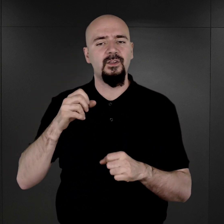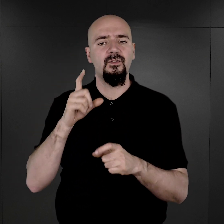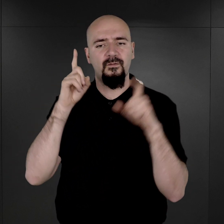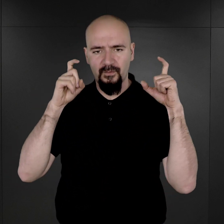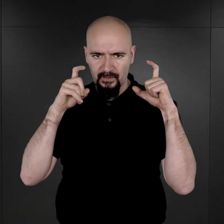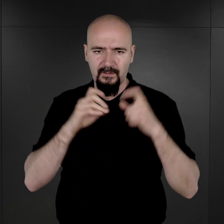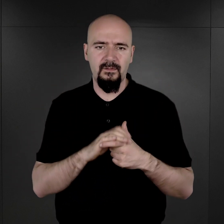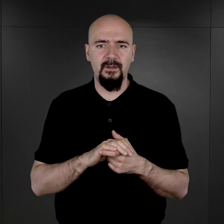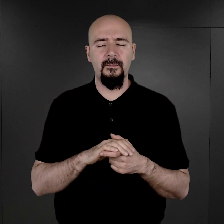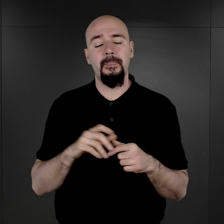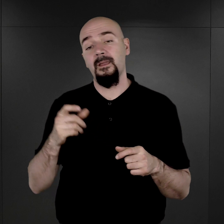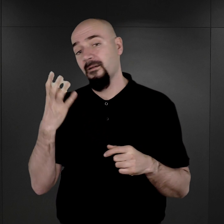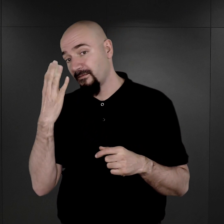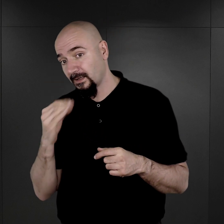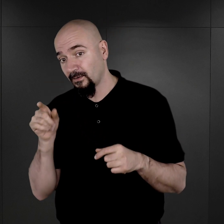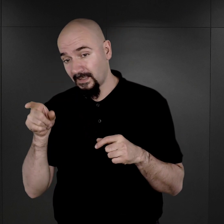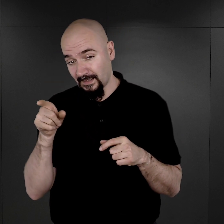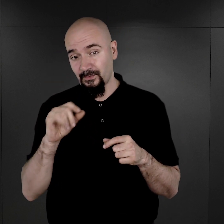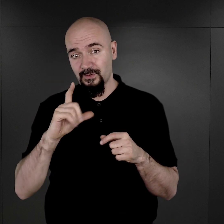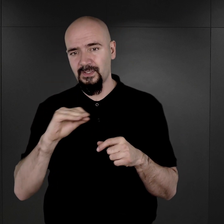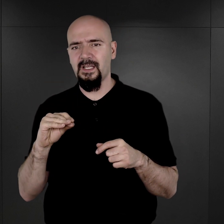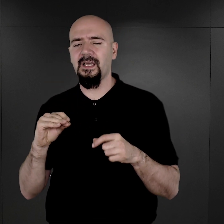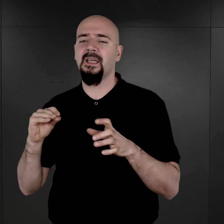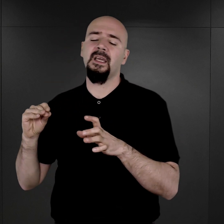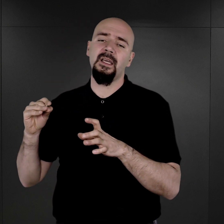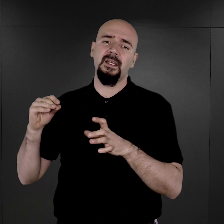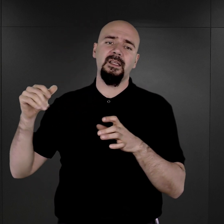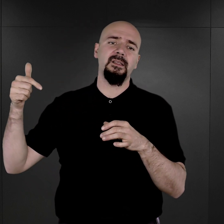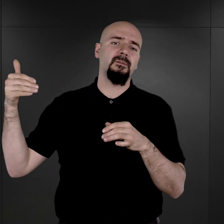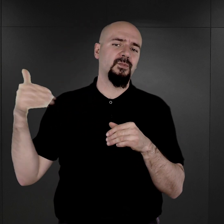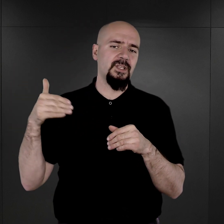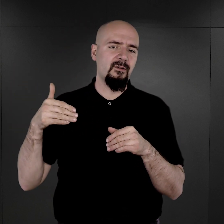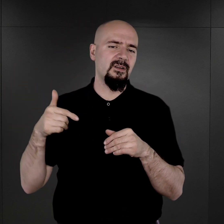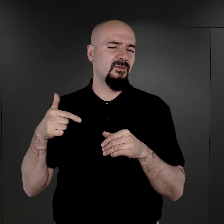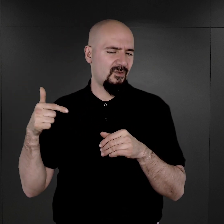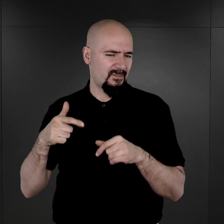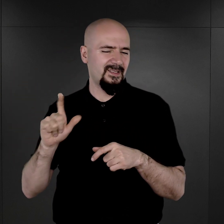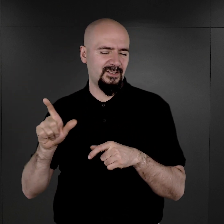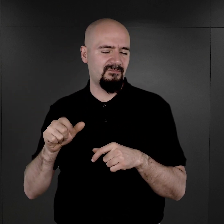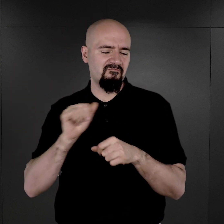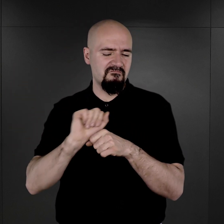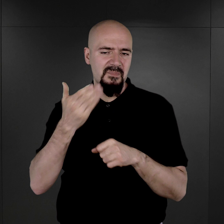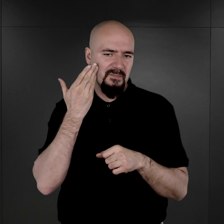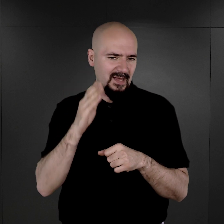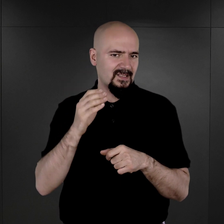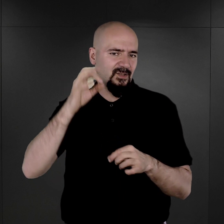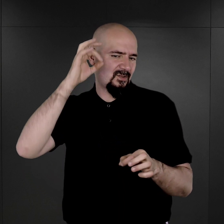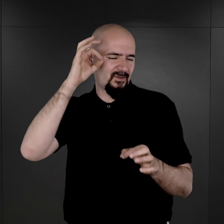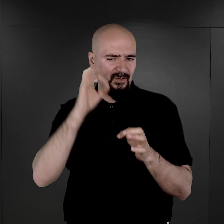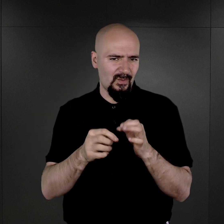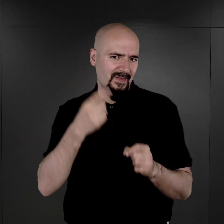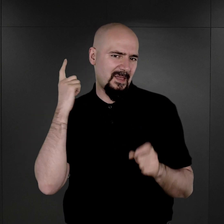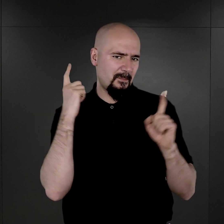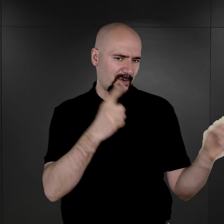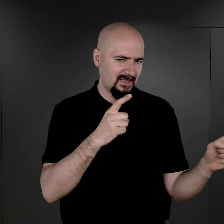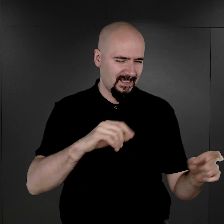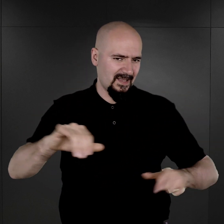Więc wygląda na to, że mimo tego rozkazu być może na wyraźne tutaj polecenie władz obozowych